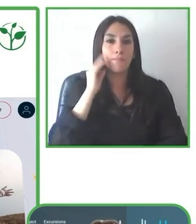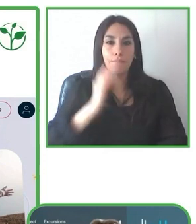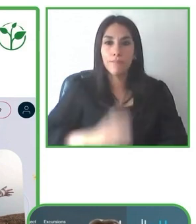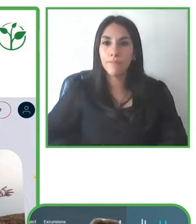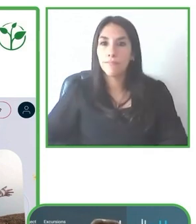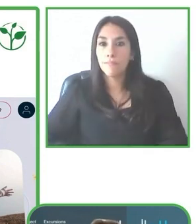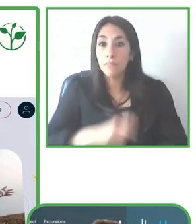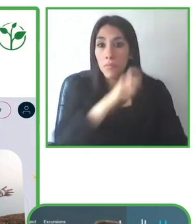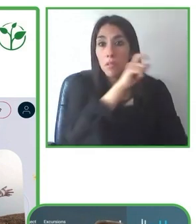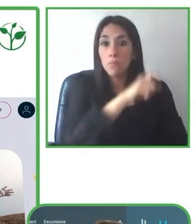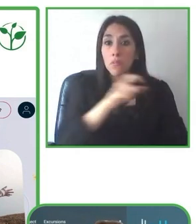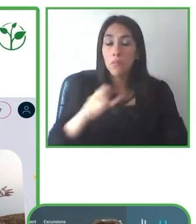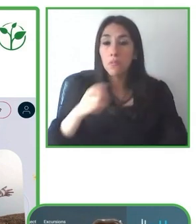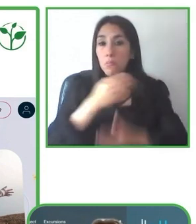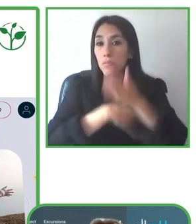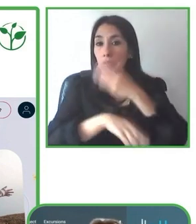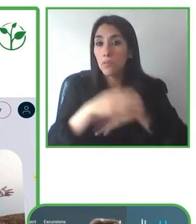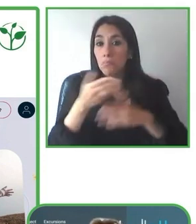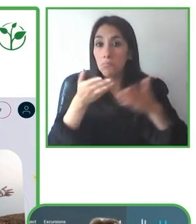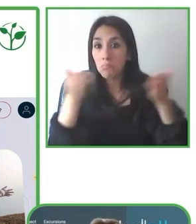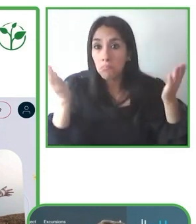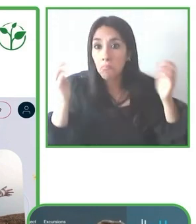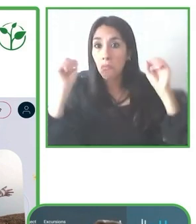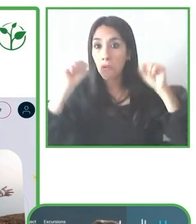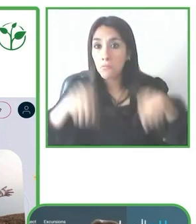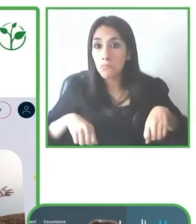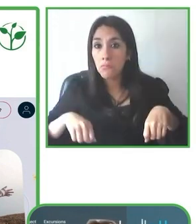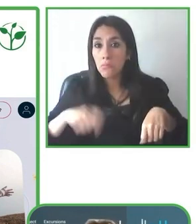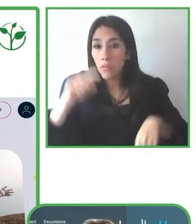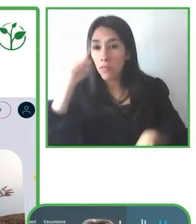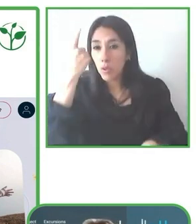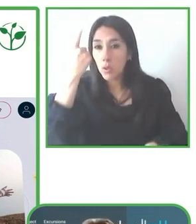soluciones de accesibilidad y su impacto en el giro de negocio.